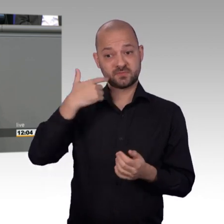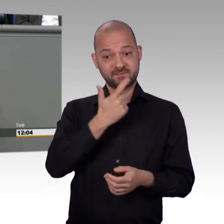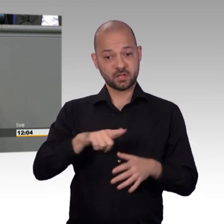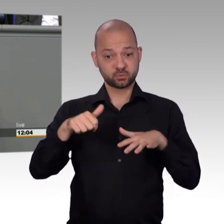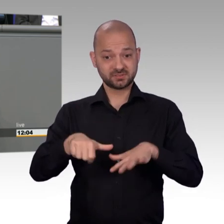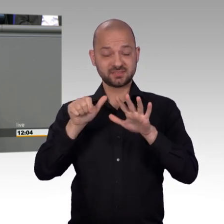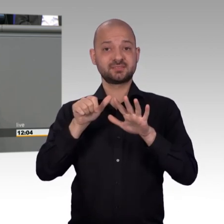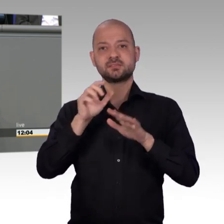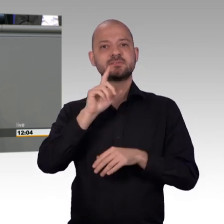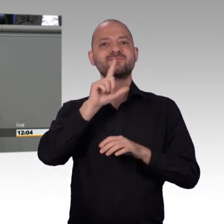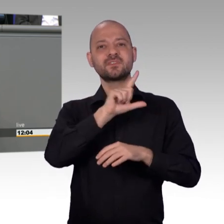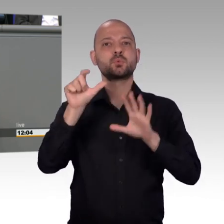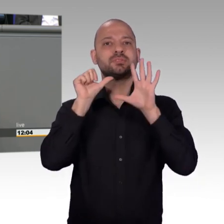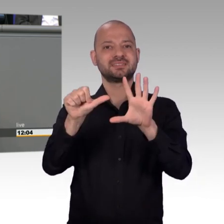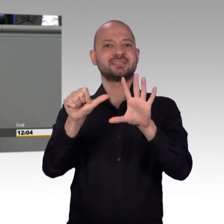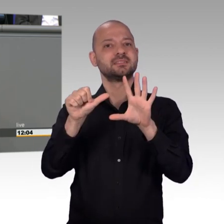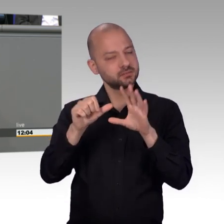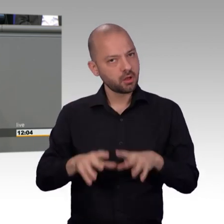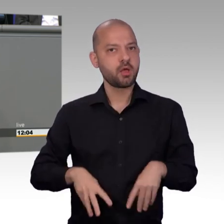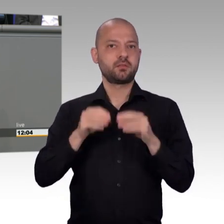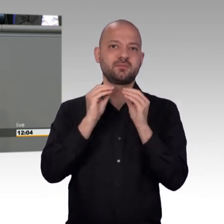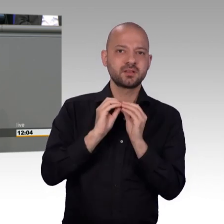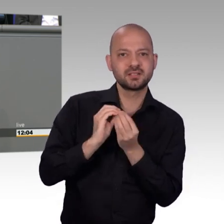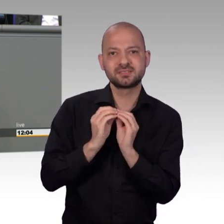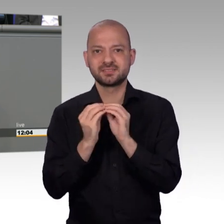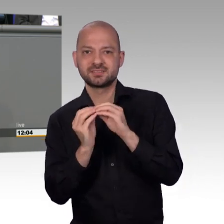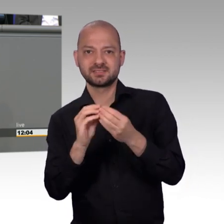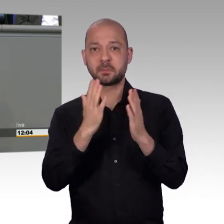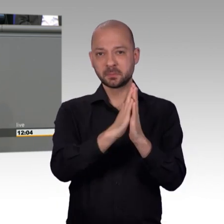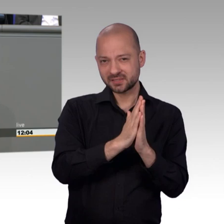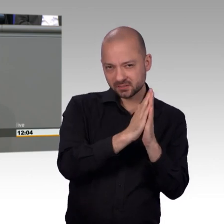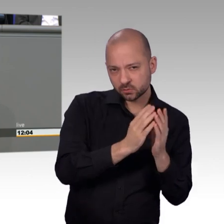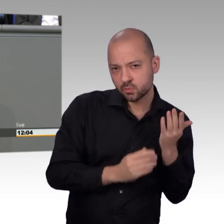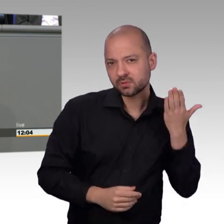die heute natürlich Erwachsene sind- auch schon 2006- die wurden in den Petitionsausschuss eingeladen.